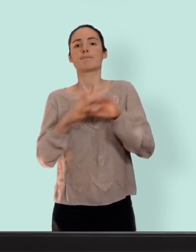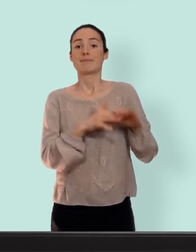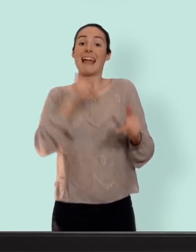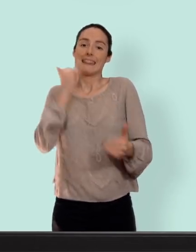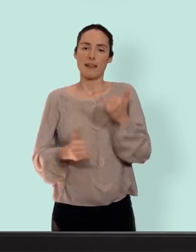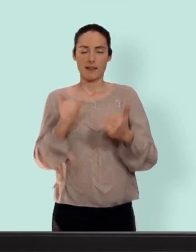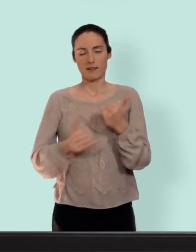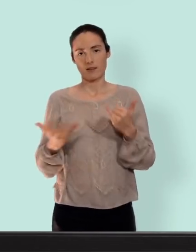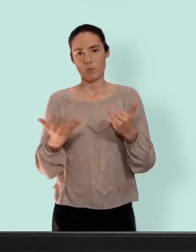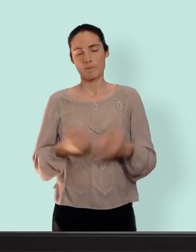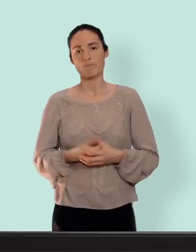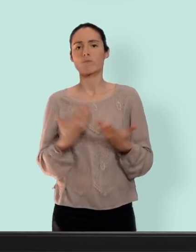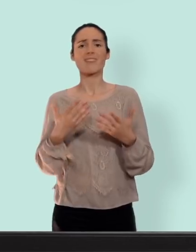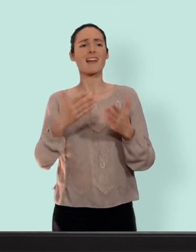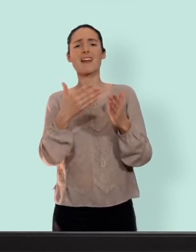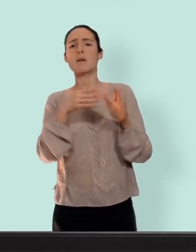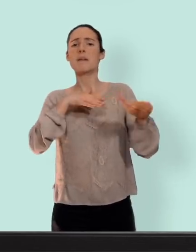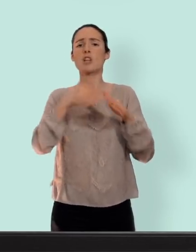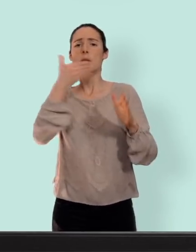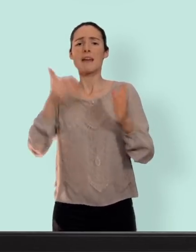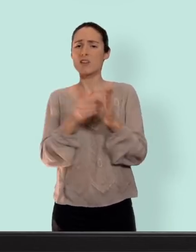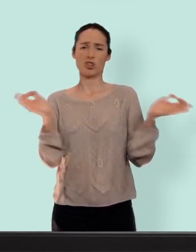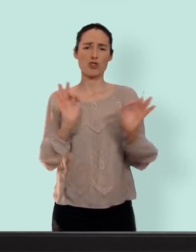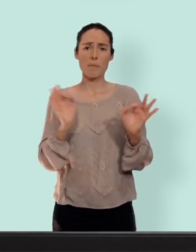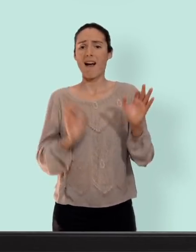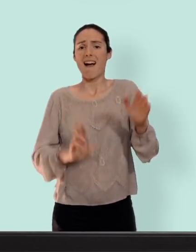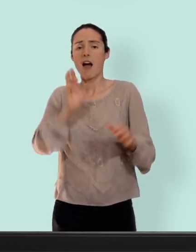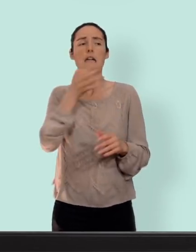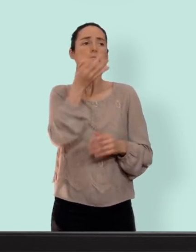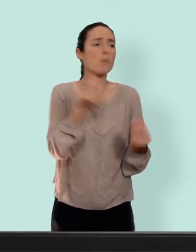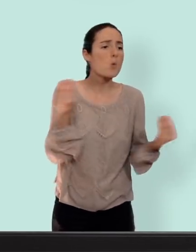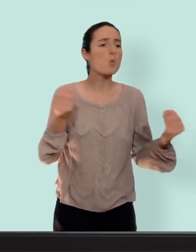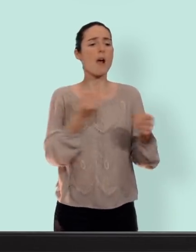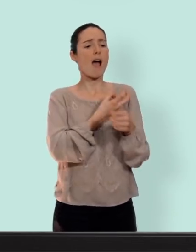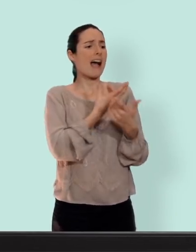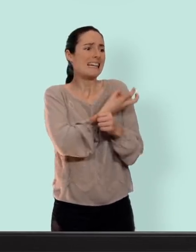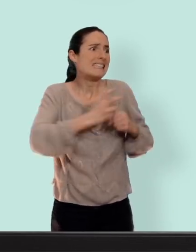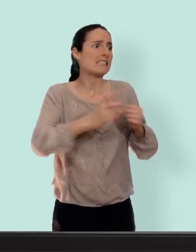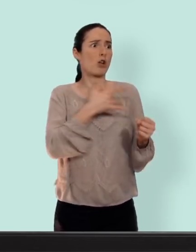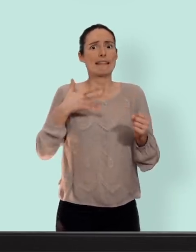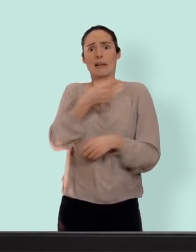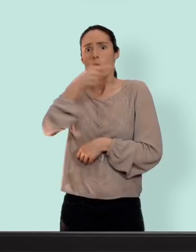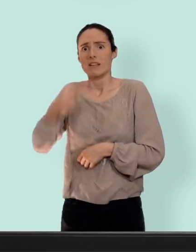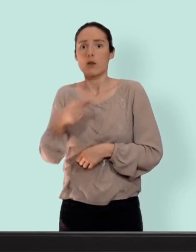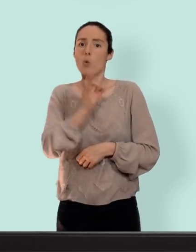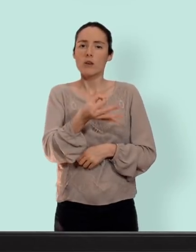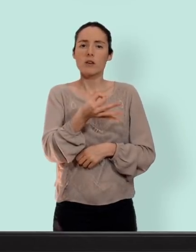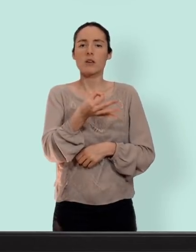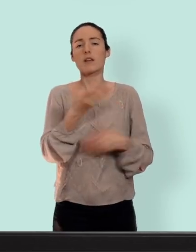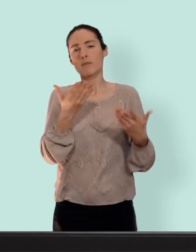n'existe ou rarement... on parle beaucoup des inconvénients des risques pour la santé... c'est vrai... mais on parle beaucoup de ce